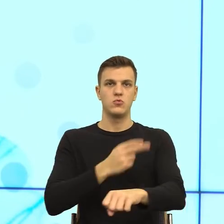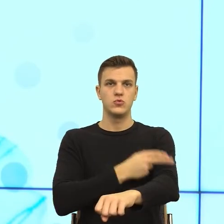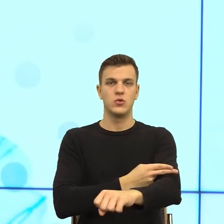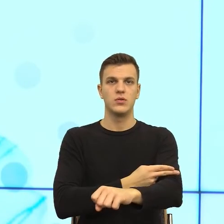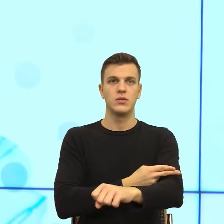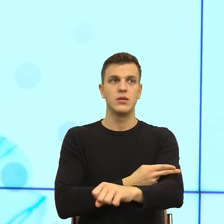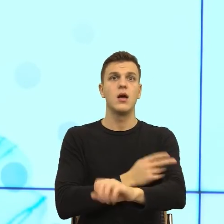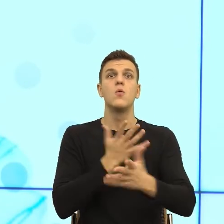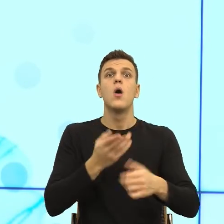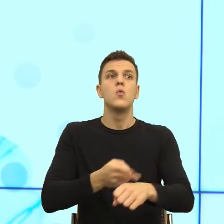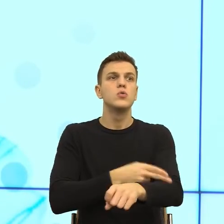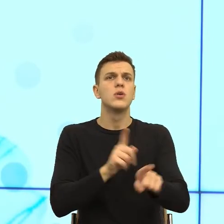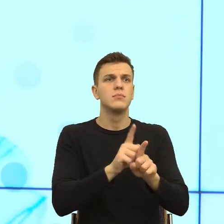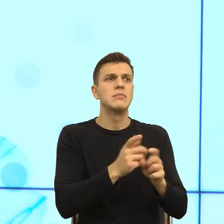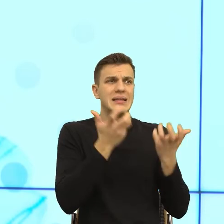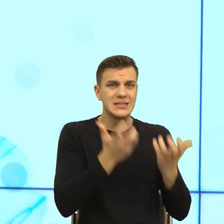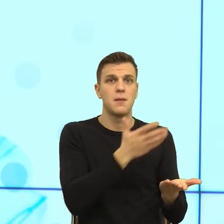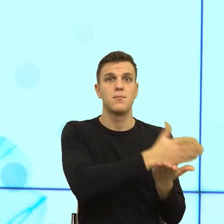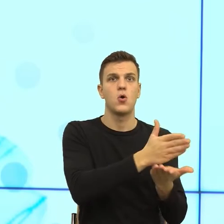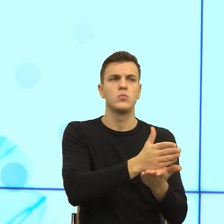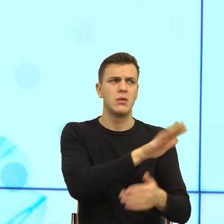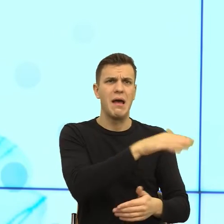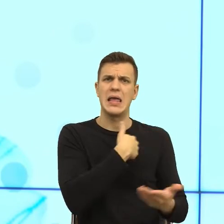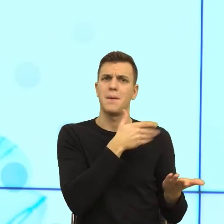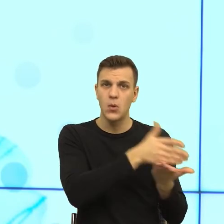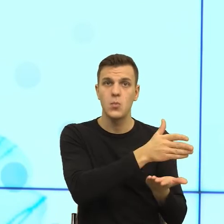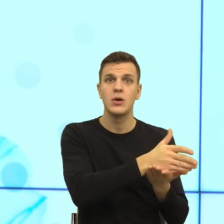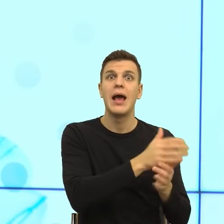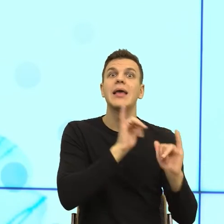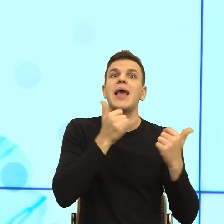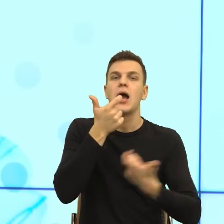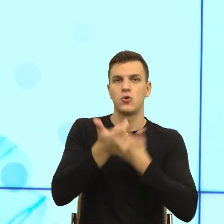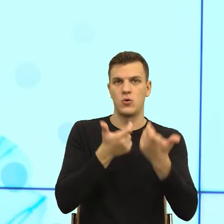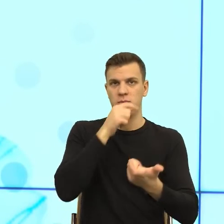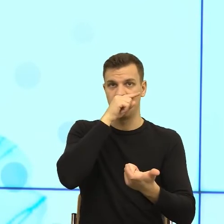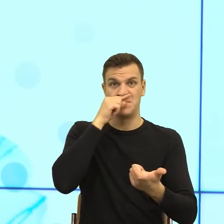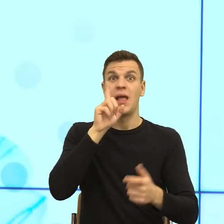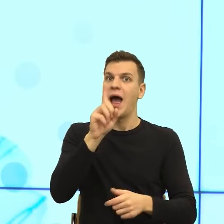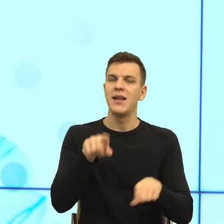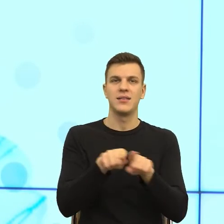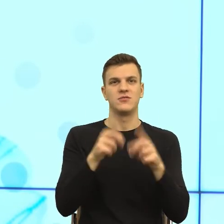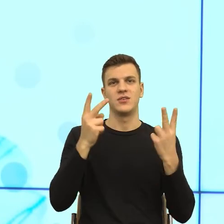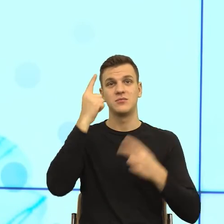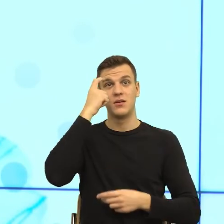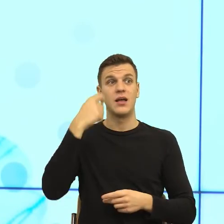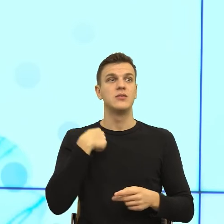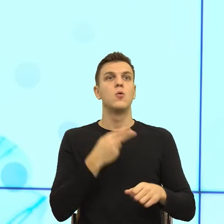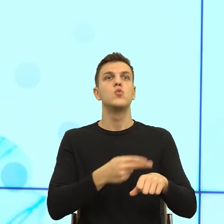I teraz moim zdaniem, jeżeli my za bardzo zmniejszymy dystans, to też ludzie się nie czują bezpieczni. Bo wiecie Państwo...